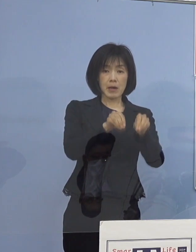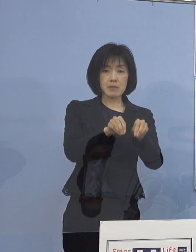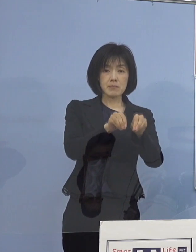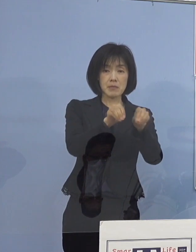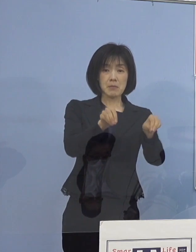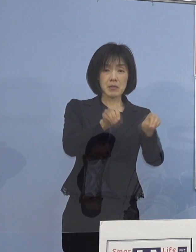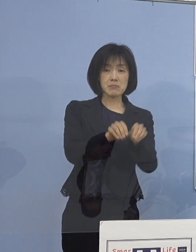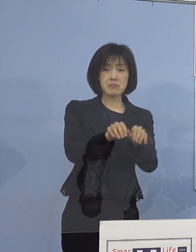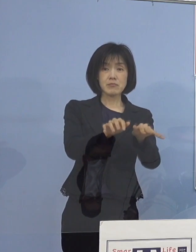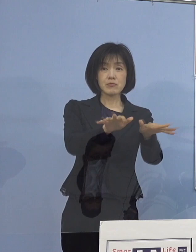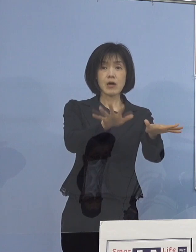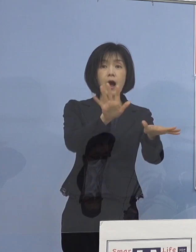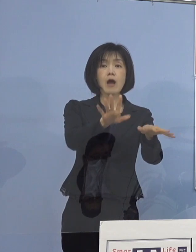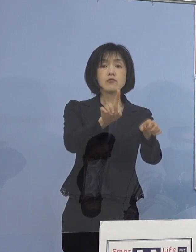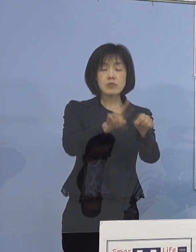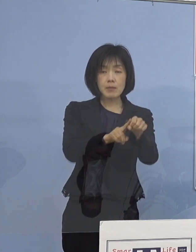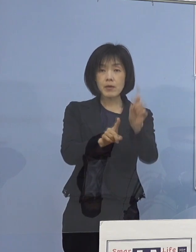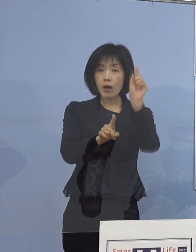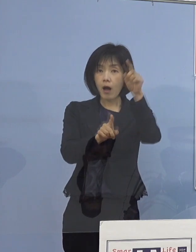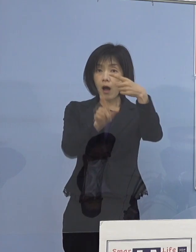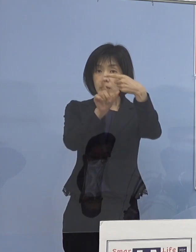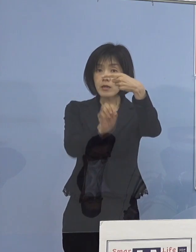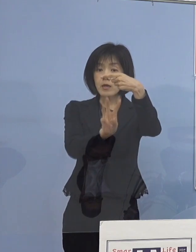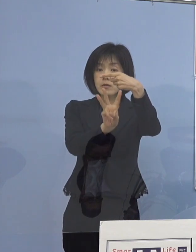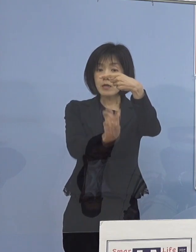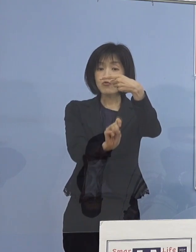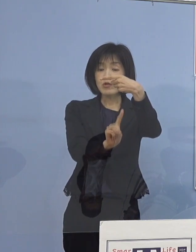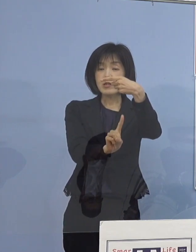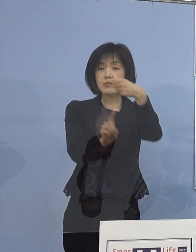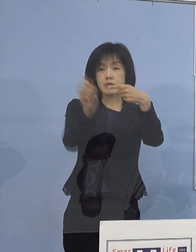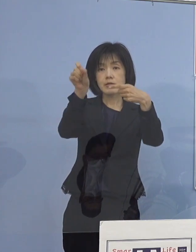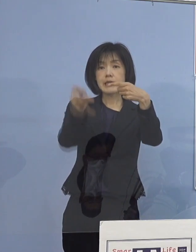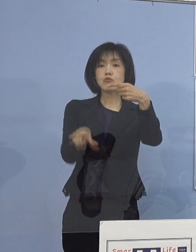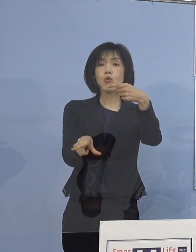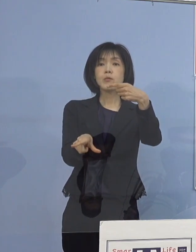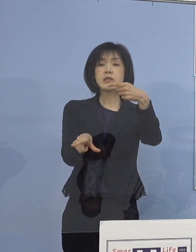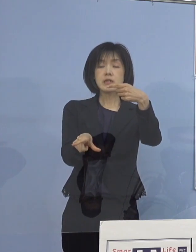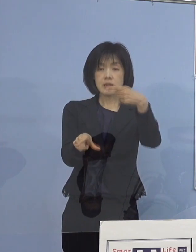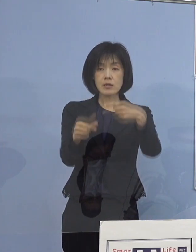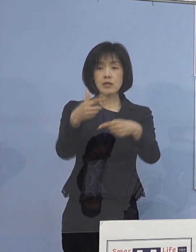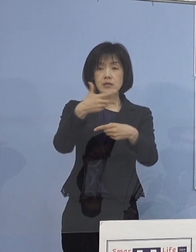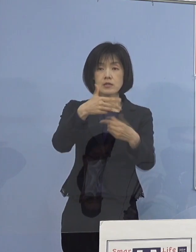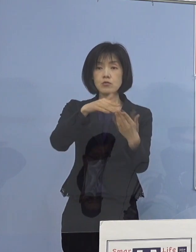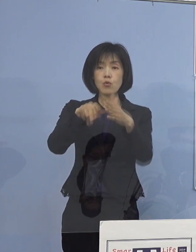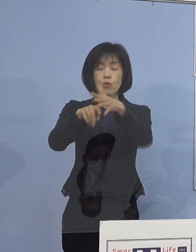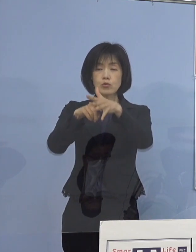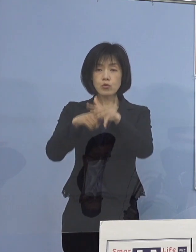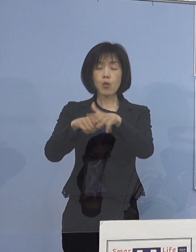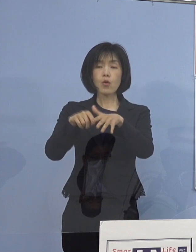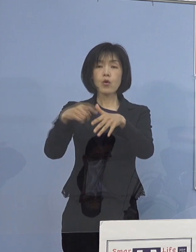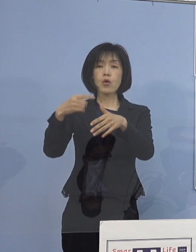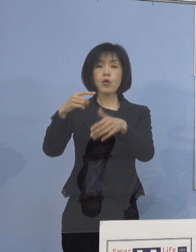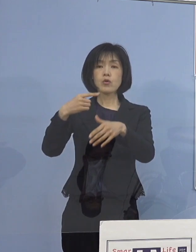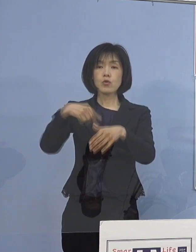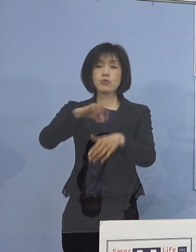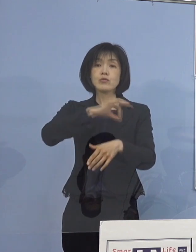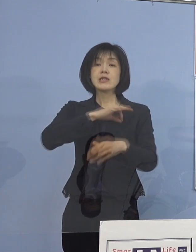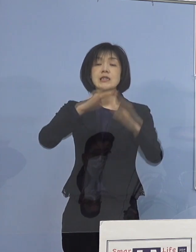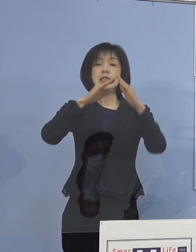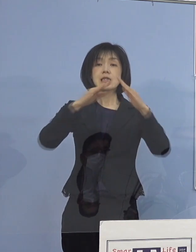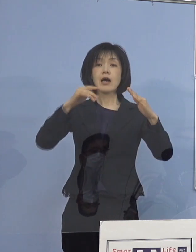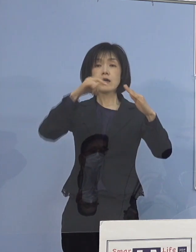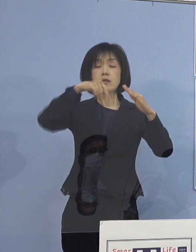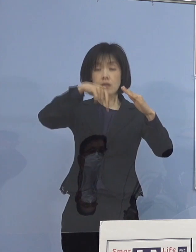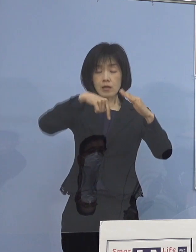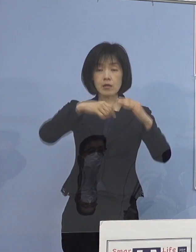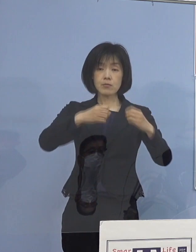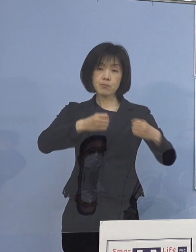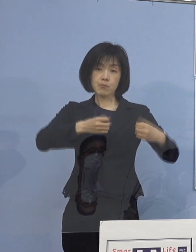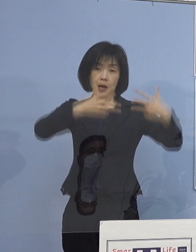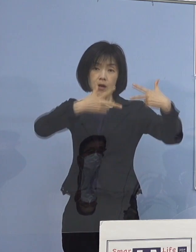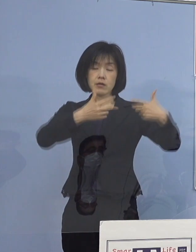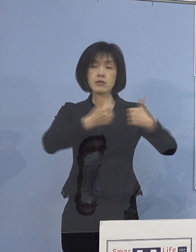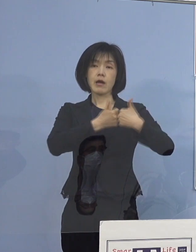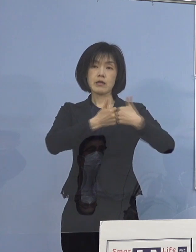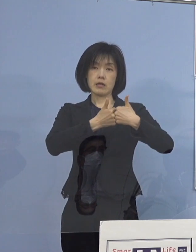明日1月31日月曜日 市町村教育委員会の担当者とのオンライン会議を開催し